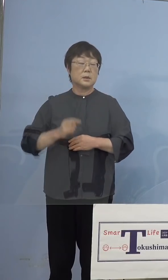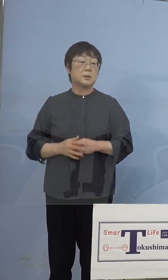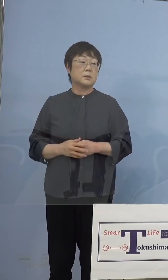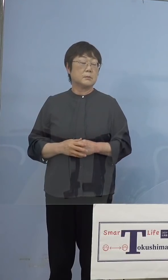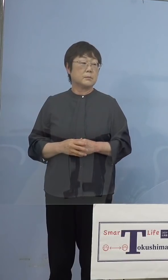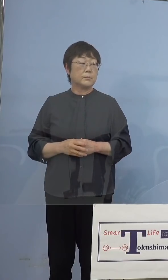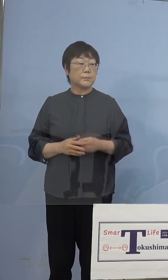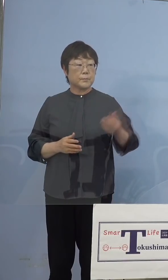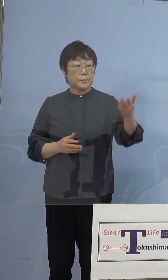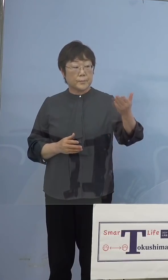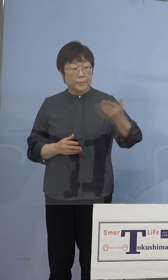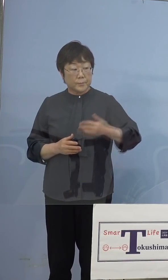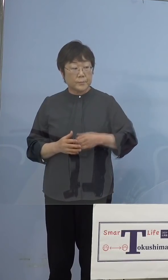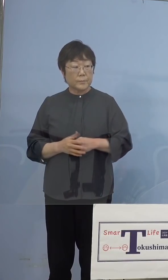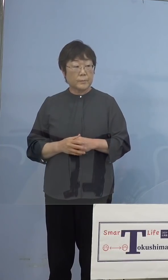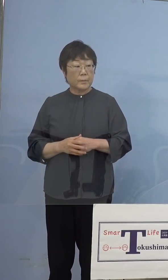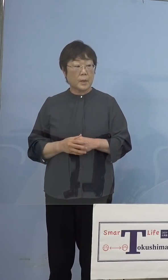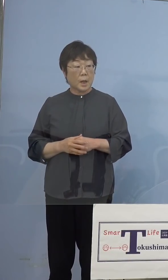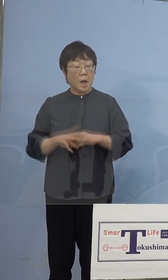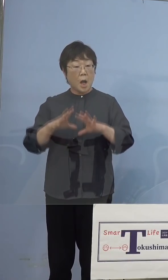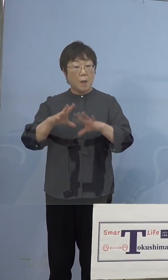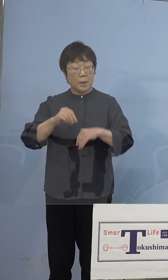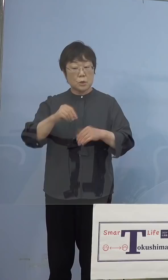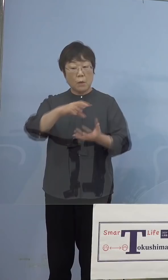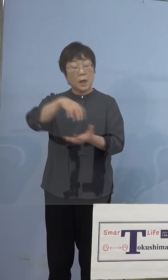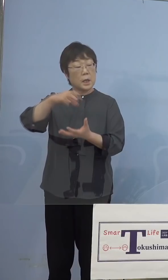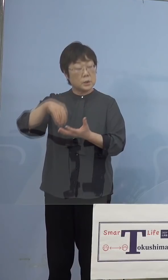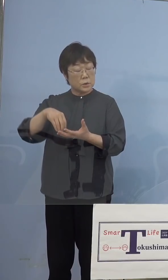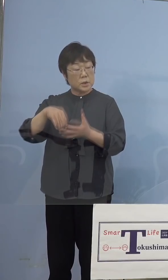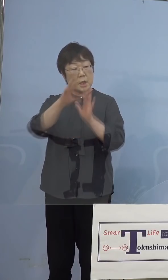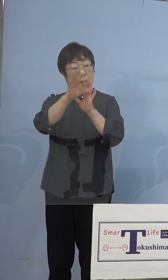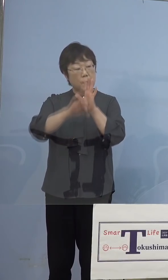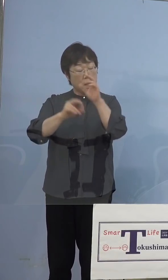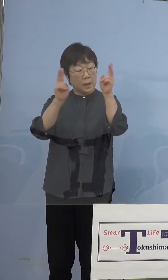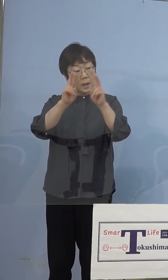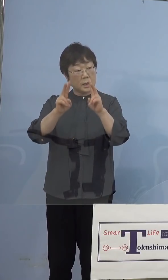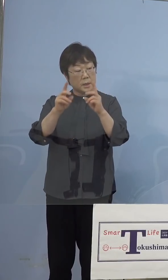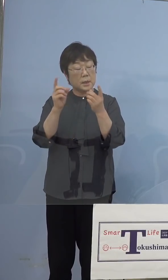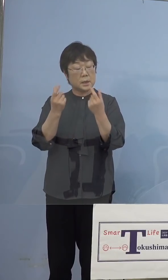（四国放送） 全台回収してもらってメーカーの責任で きちんと対応していただきたいと （知事） おっしゃるとおりです